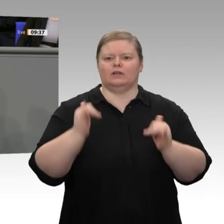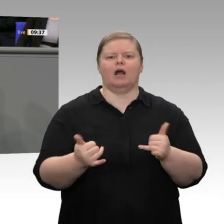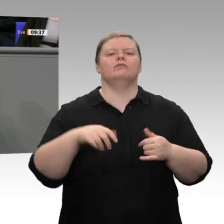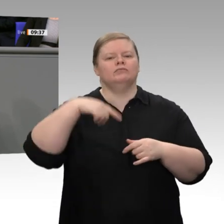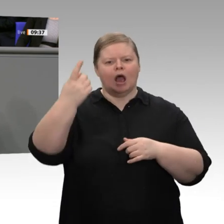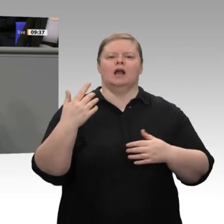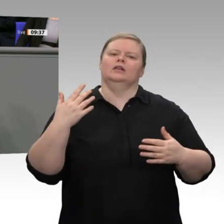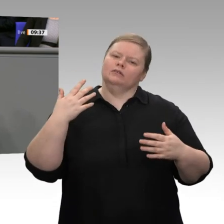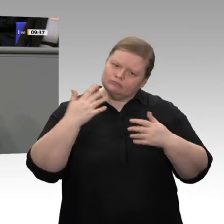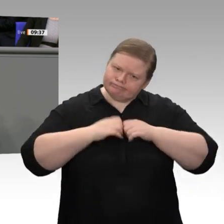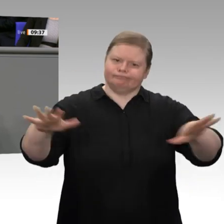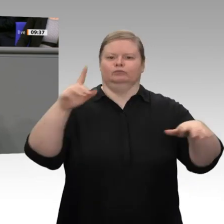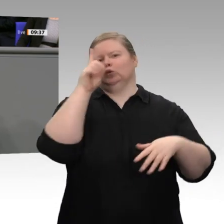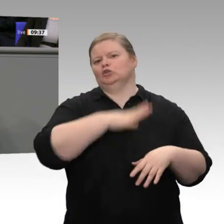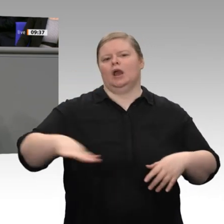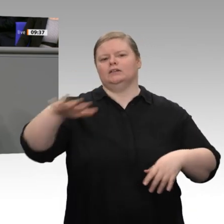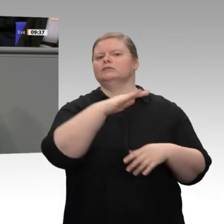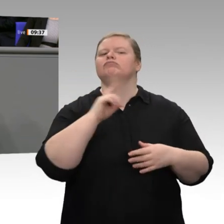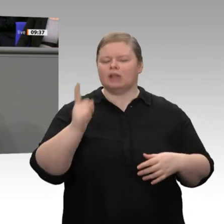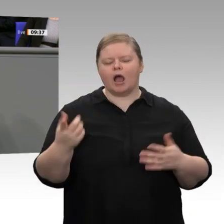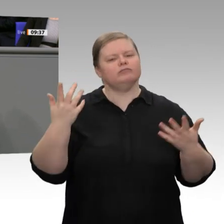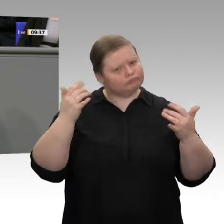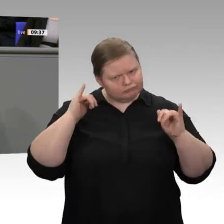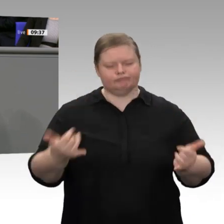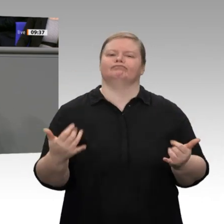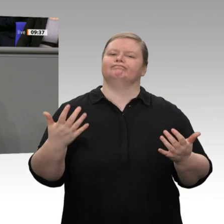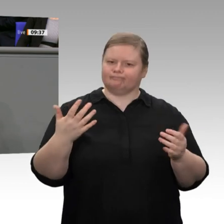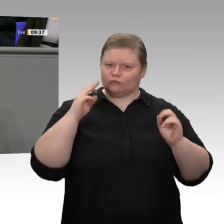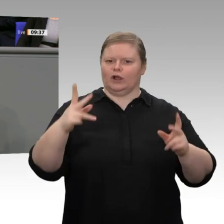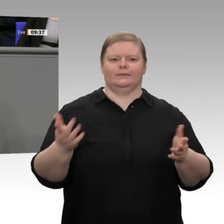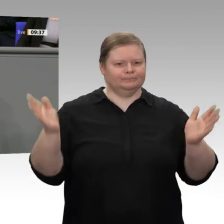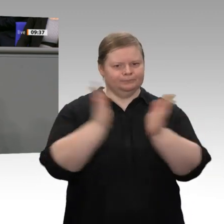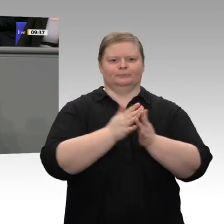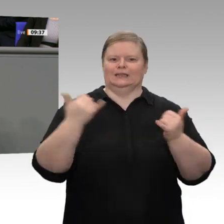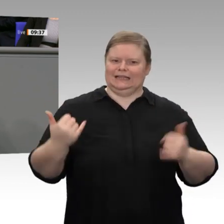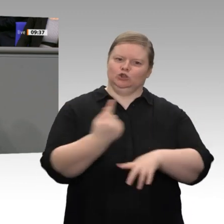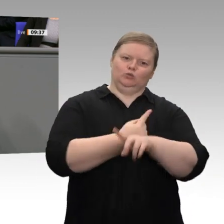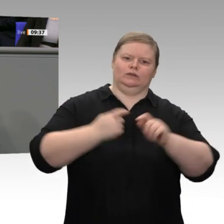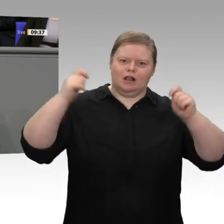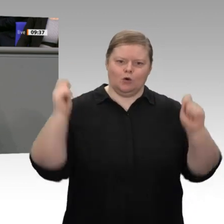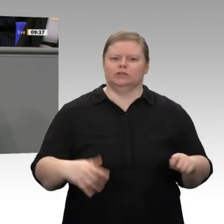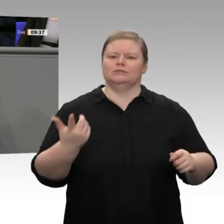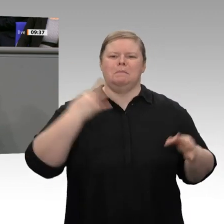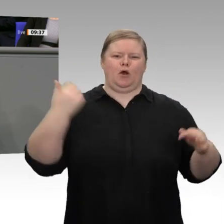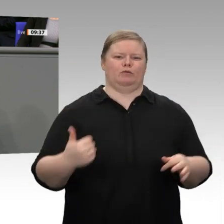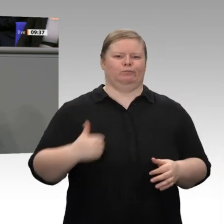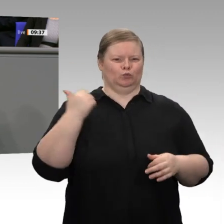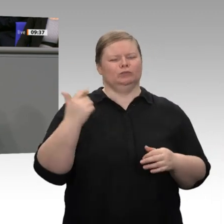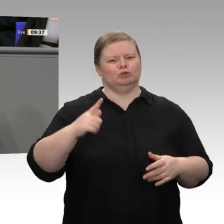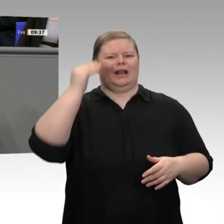Gebot der Stunde sein. Wir dürfen uns nicht im Klein-Klein verlieren, sondern wir brauchen mehr Mut: Mut, dazuzulernen, Mut, auf die Ideen des Mittelstandes und der Wirtschaft